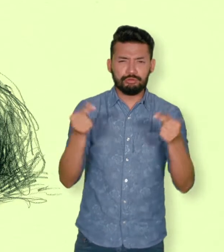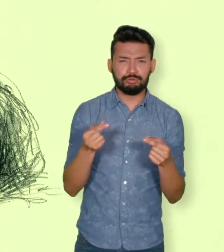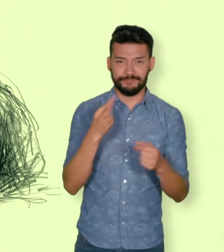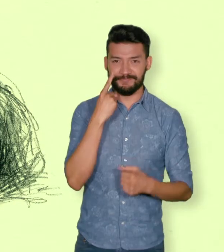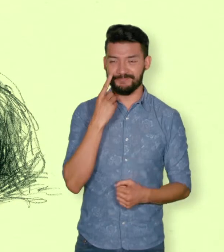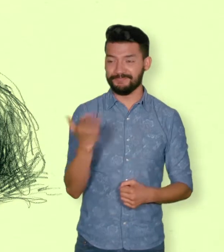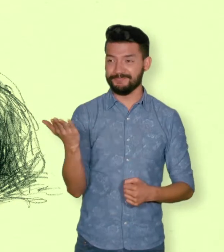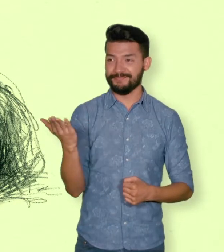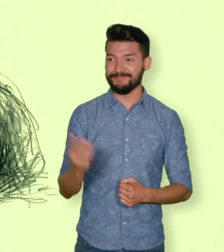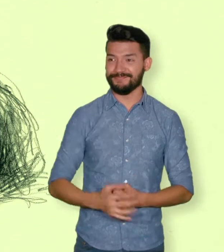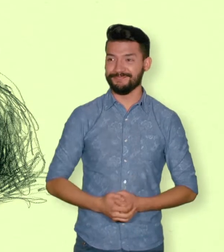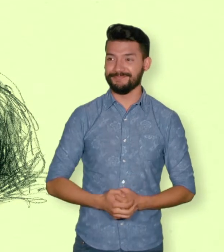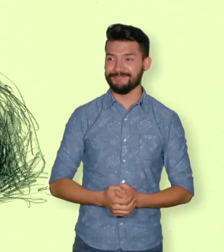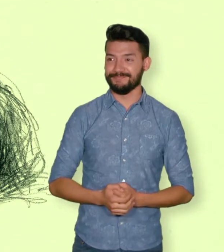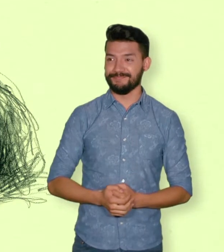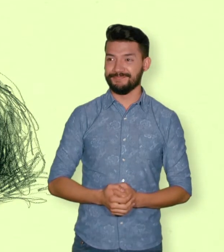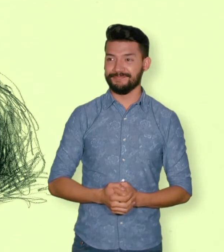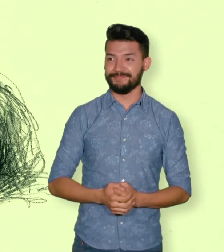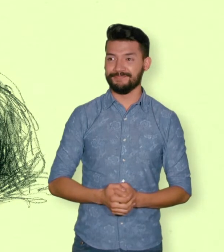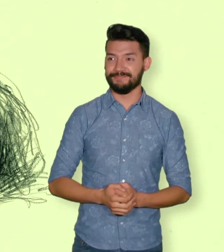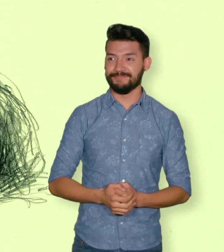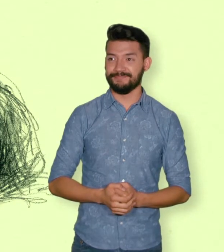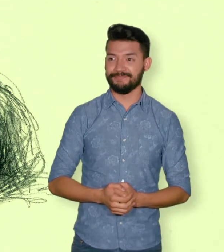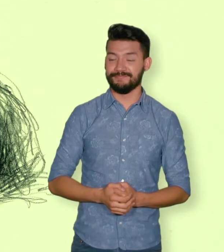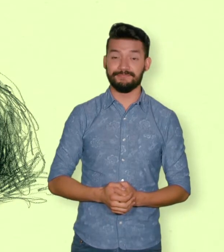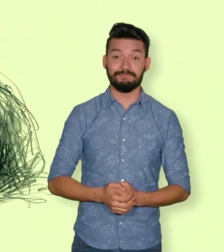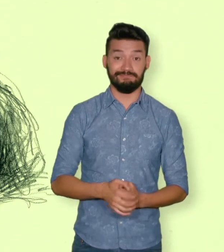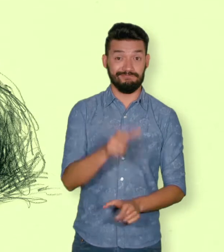1.754 víctimas de violencia sexual